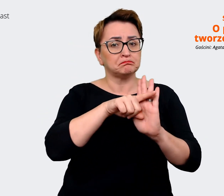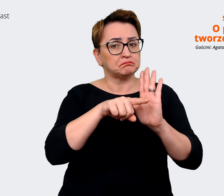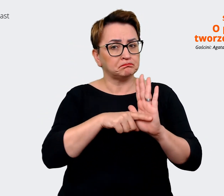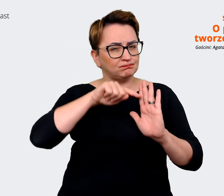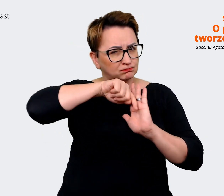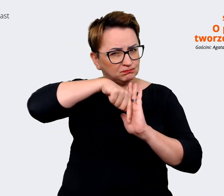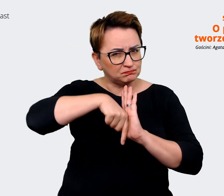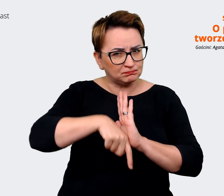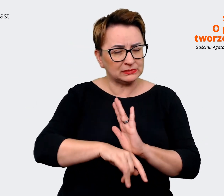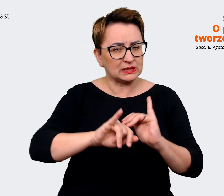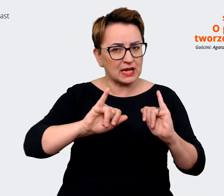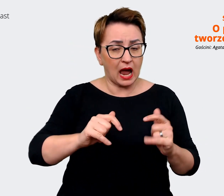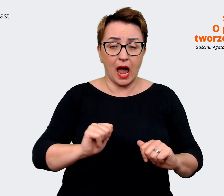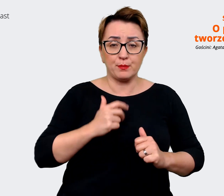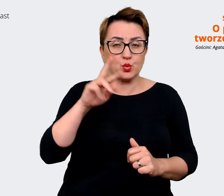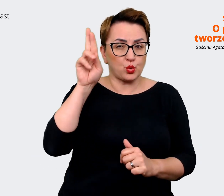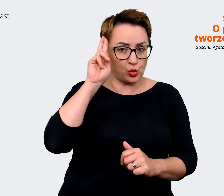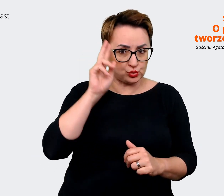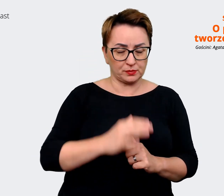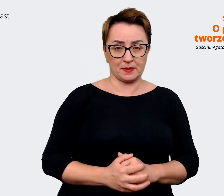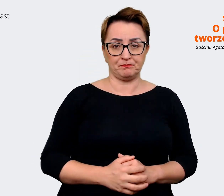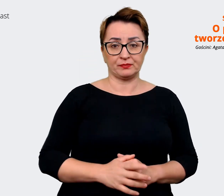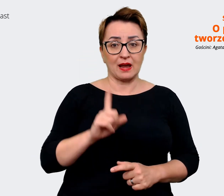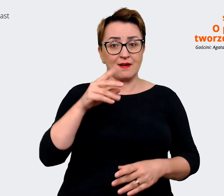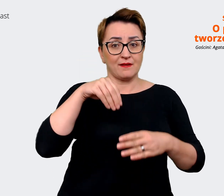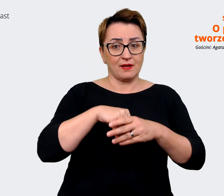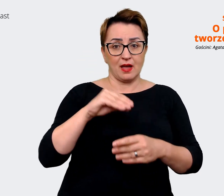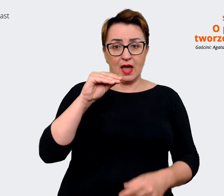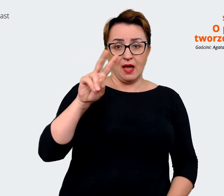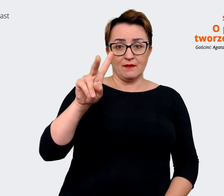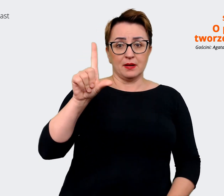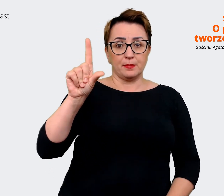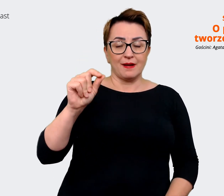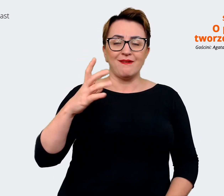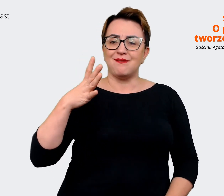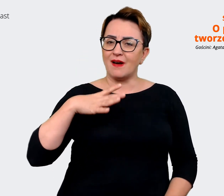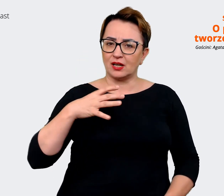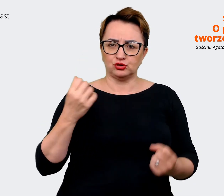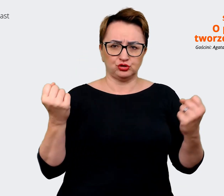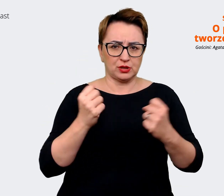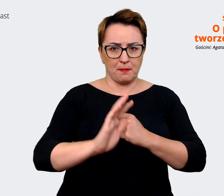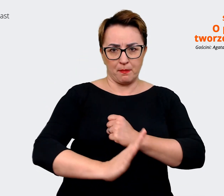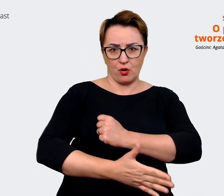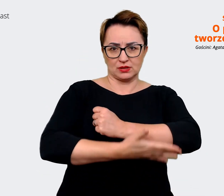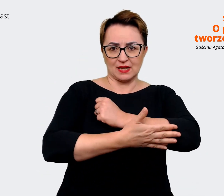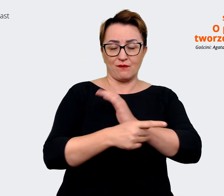w EVP warto mieć silne podbudowanie tego, co pracownicy uznają za korzyść i za wartość..